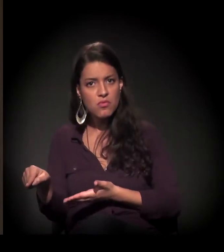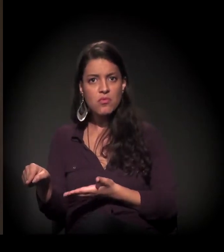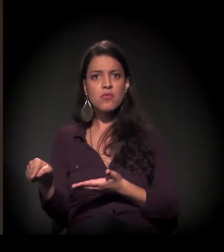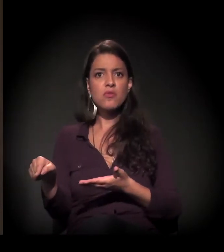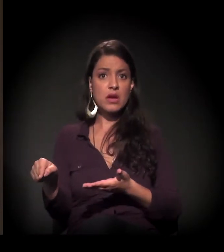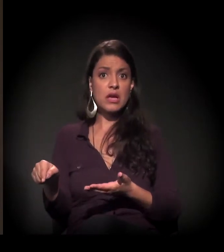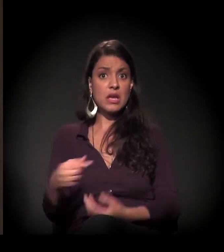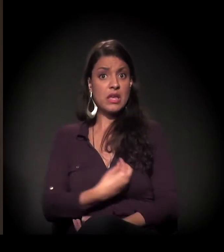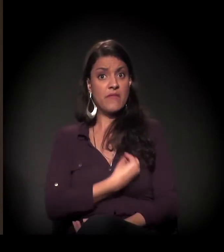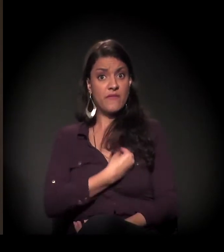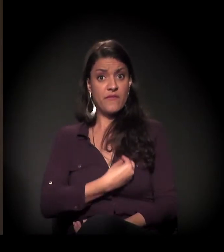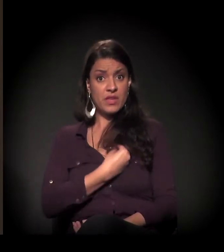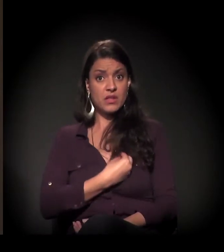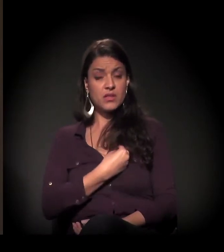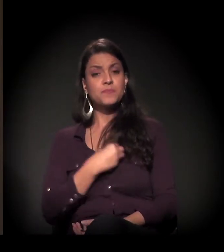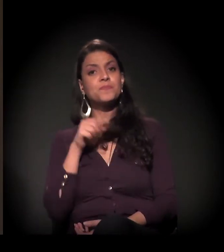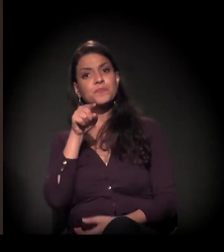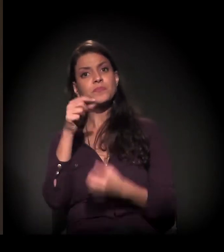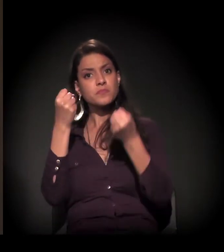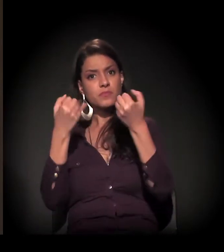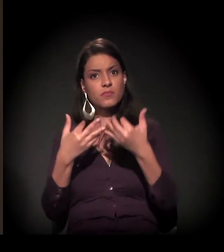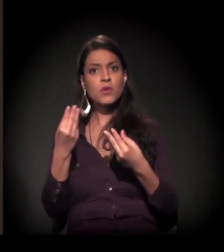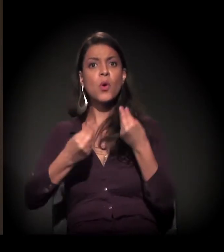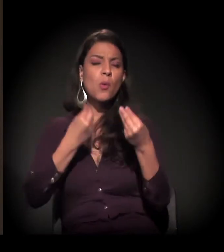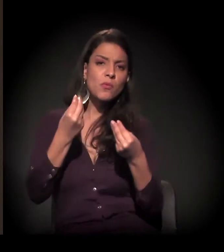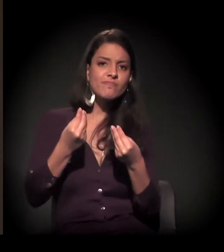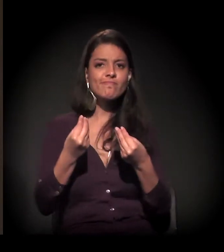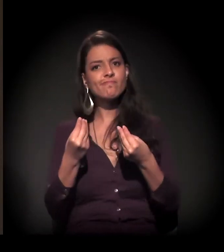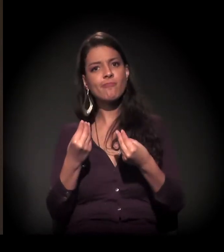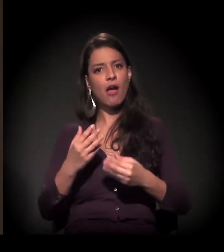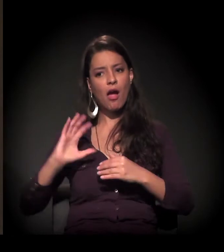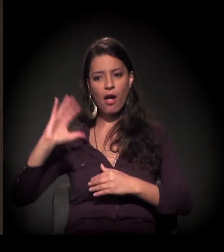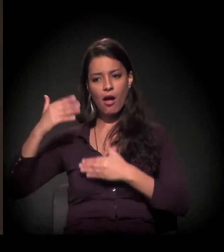na sua vida, isso que você acabou de falar se expressou.